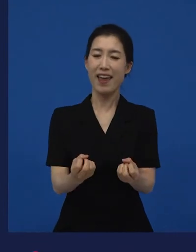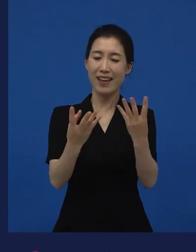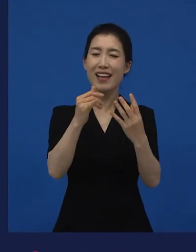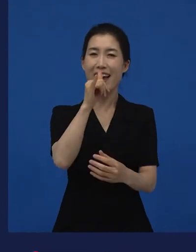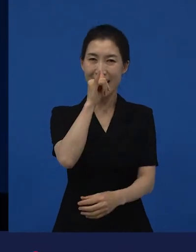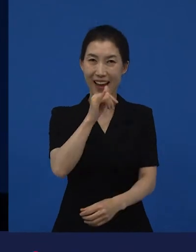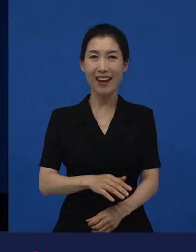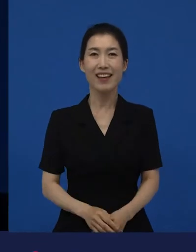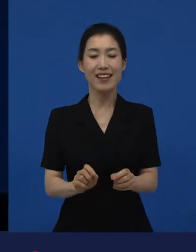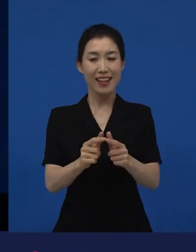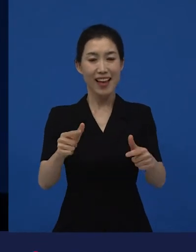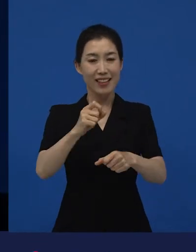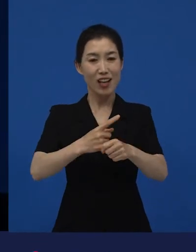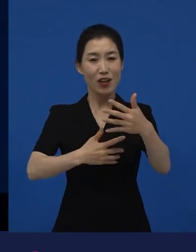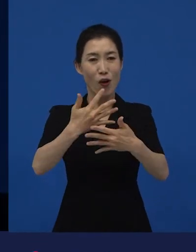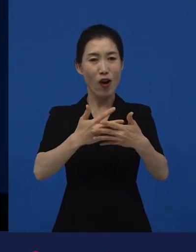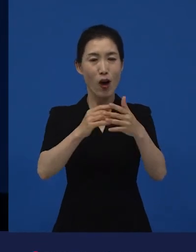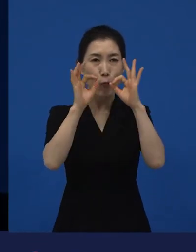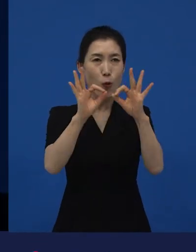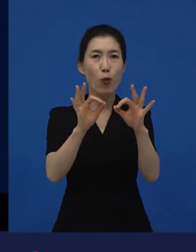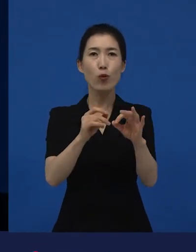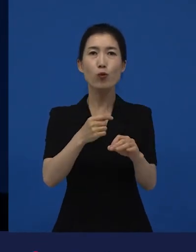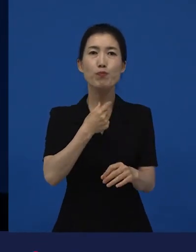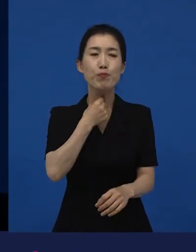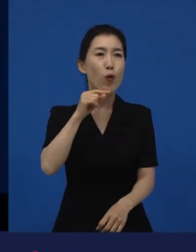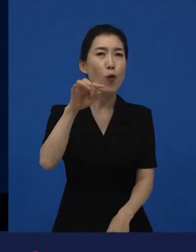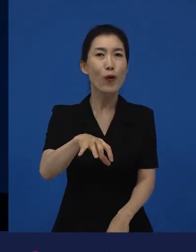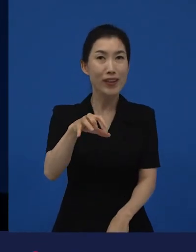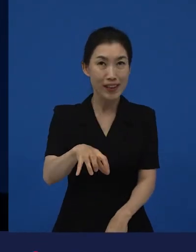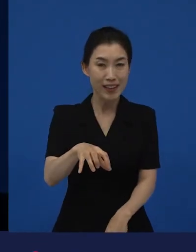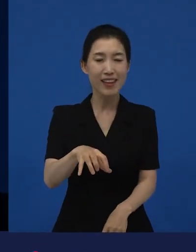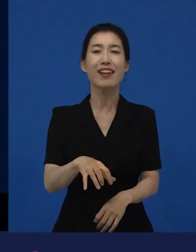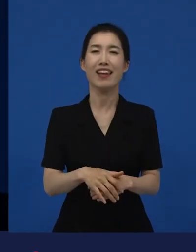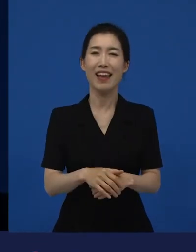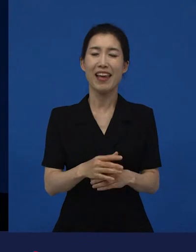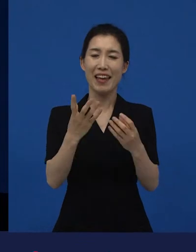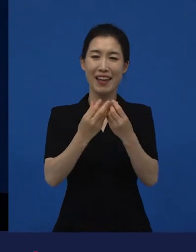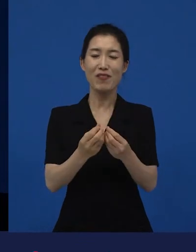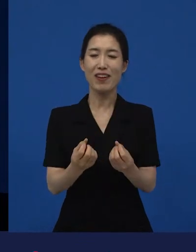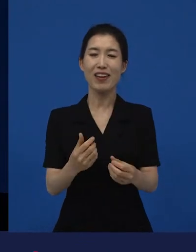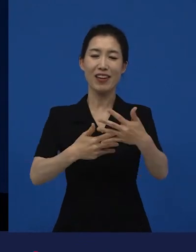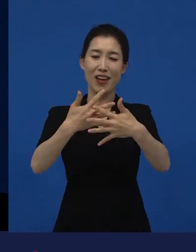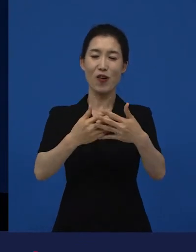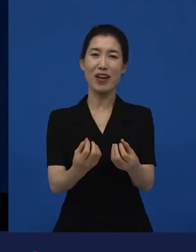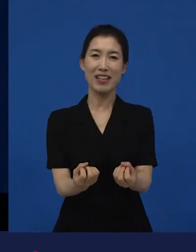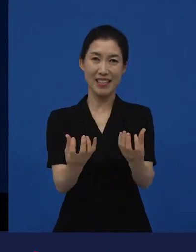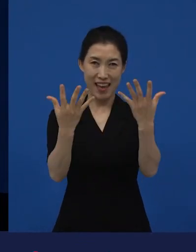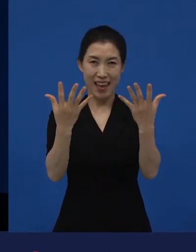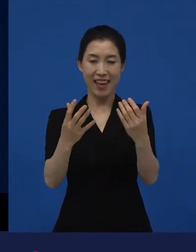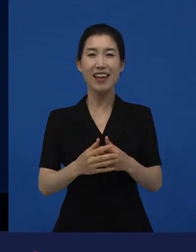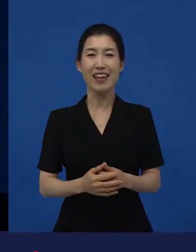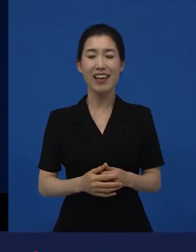그래서 그런 다양성 영화들을 만날 수 있는 곳이 흔히 말해서 이제 영화제라고 하는 곳에서